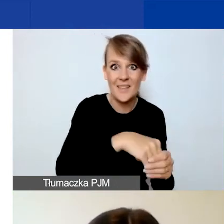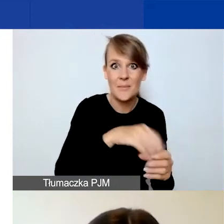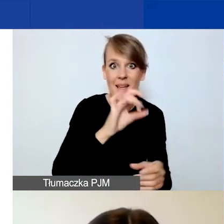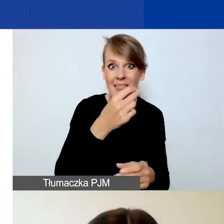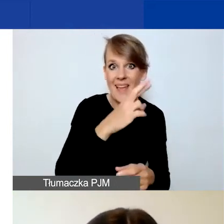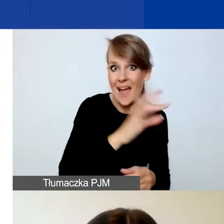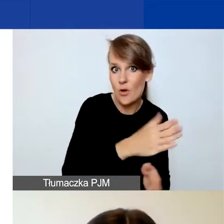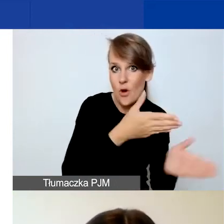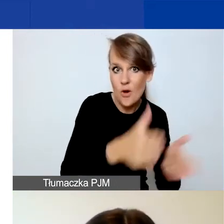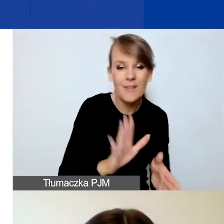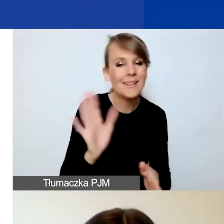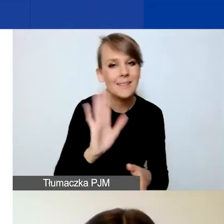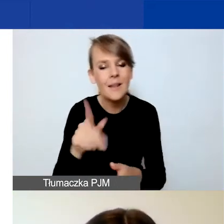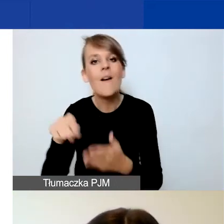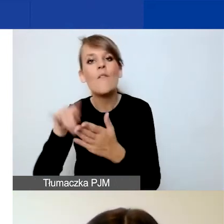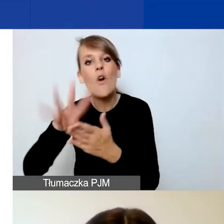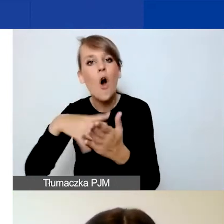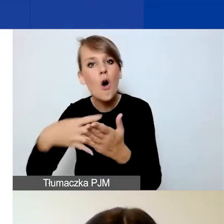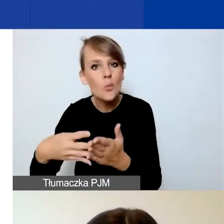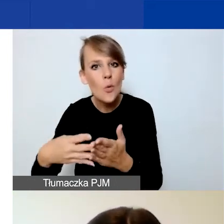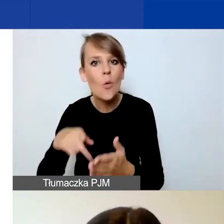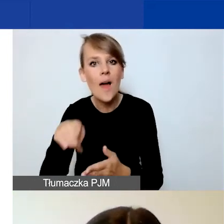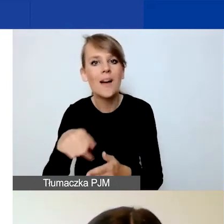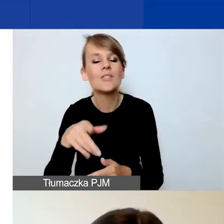które dla państwa przygotowaliśmy w wersji edytowalnej w Wordzie.